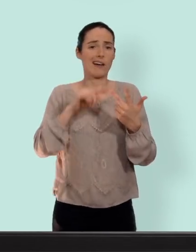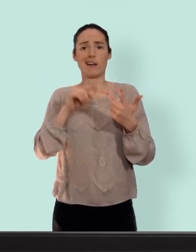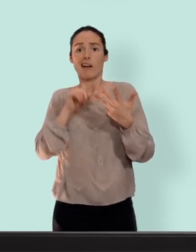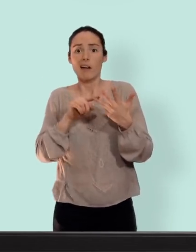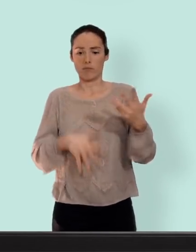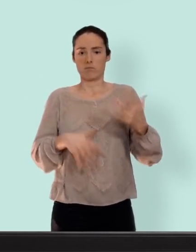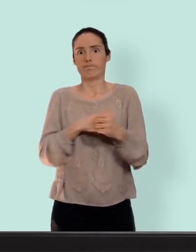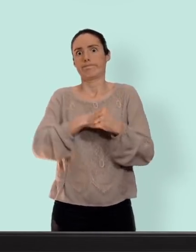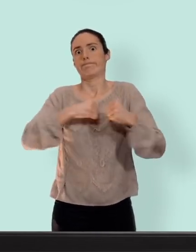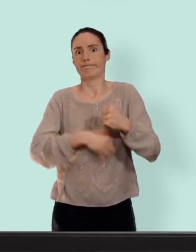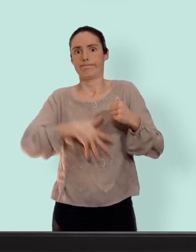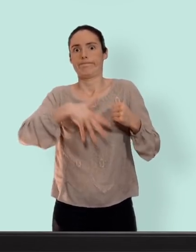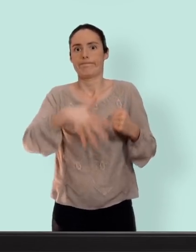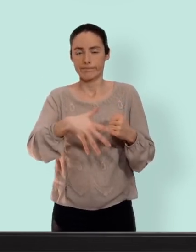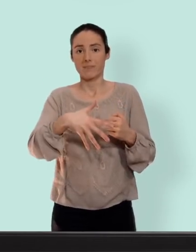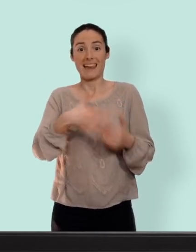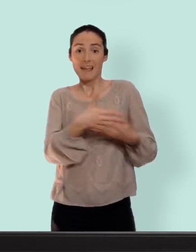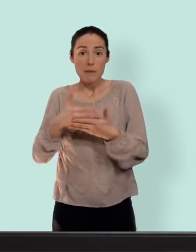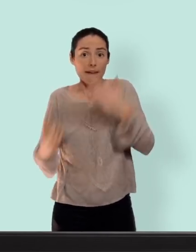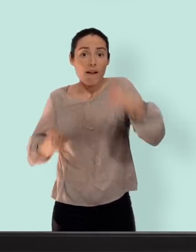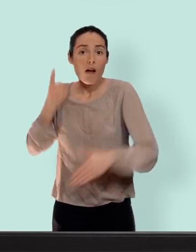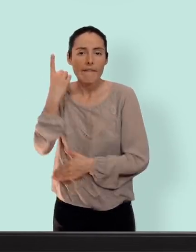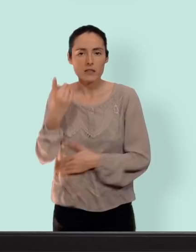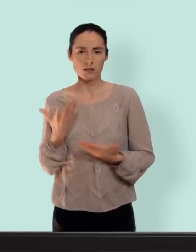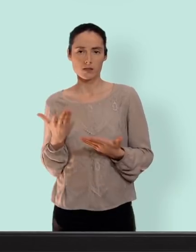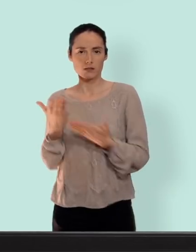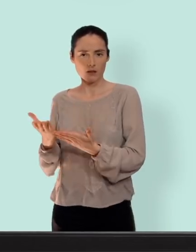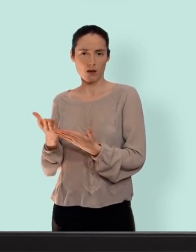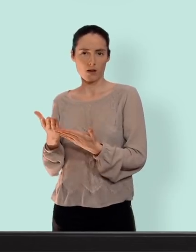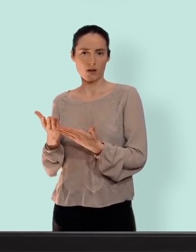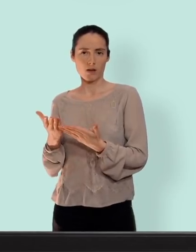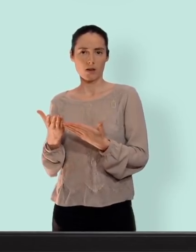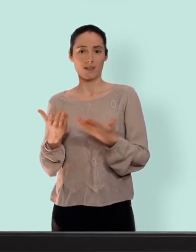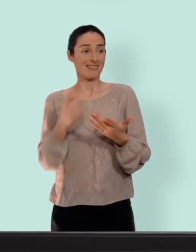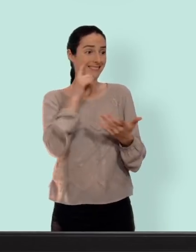prise de poids et un mouflet pour toujours... quand on fait du sexe le risque de